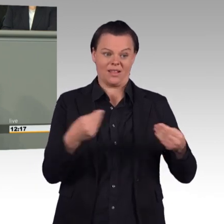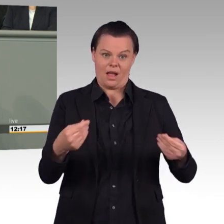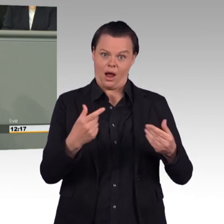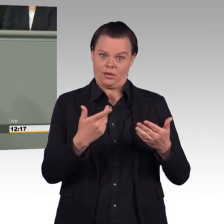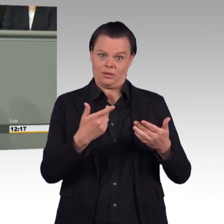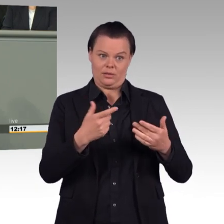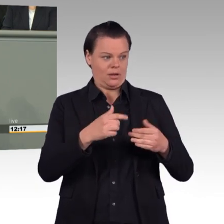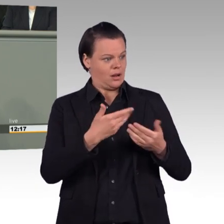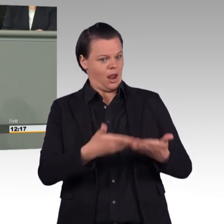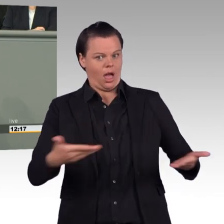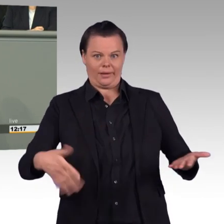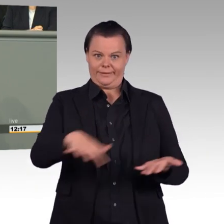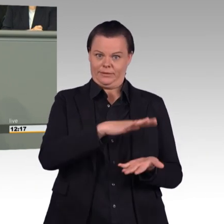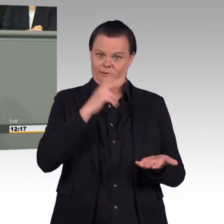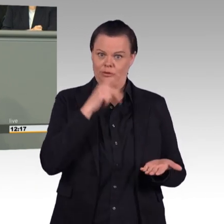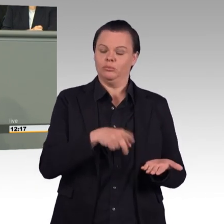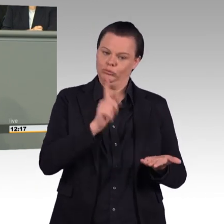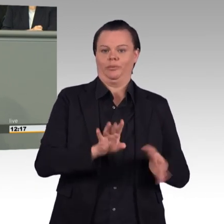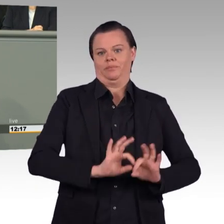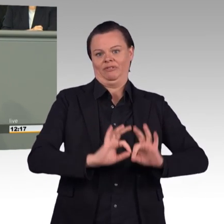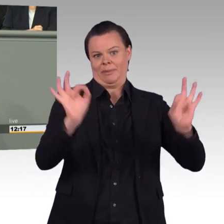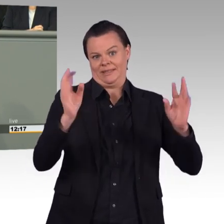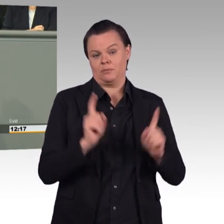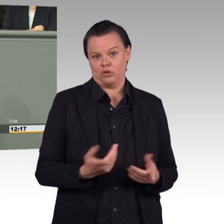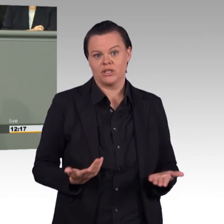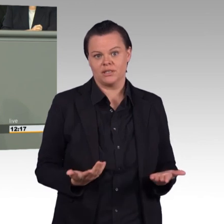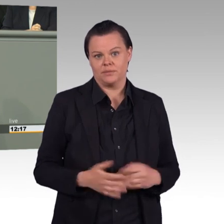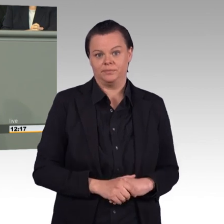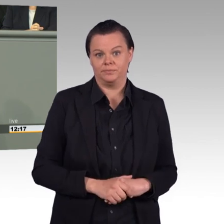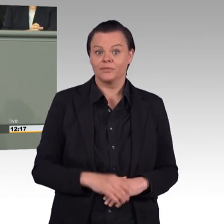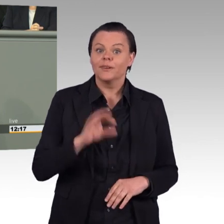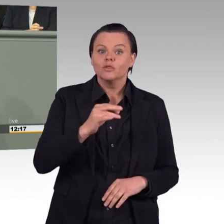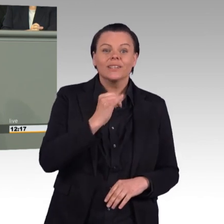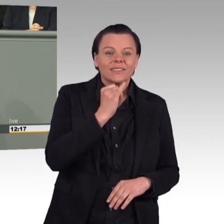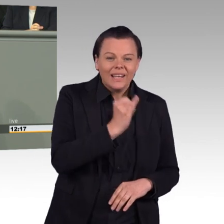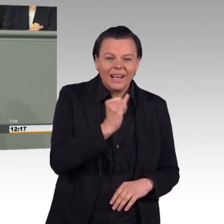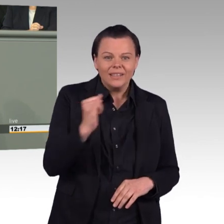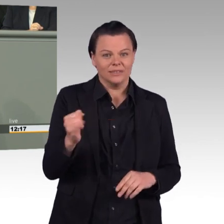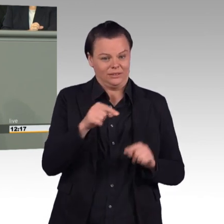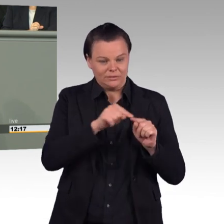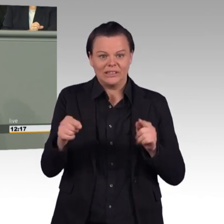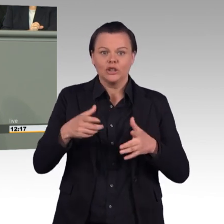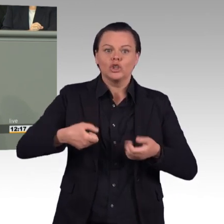und die Truppe wartet dann monatelang, teilweise jahrelang. Vertrauen wir doch unseren Soldatinnen und Soldaten viel stärker.